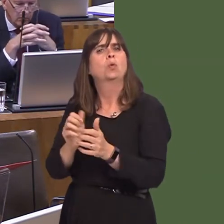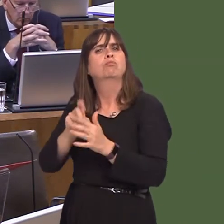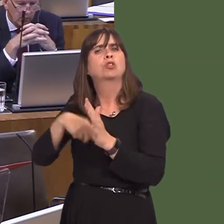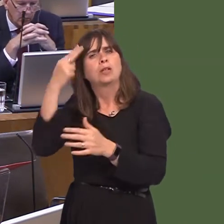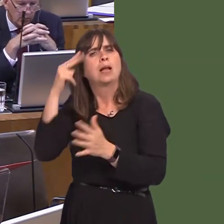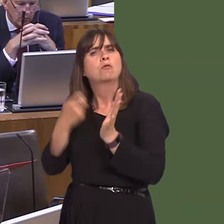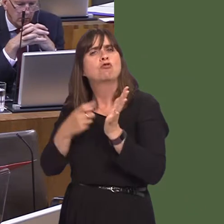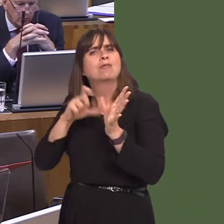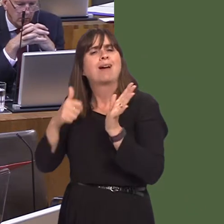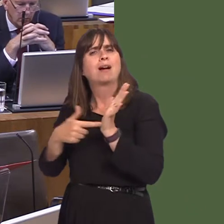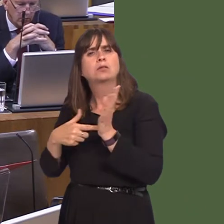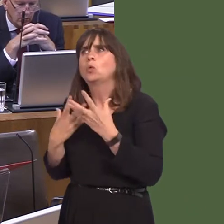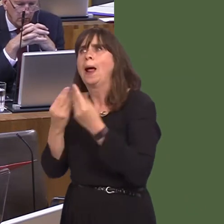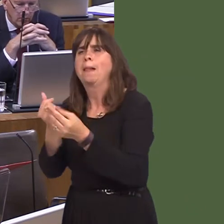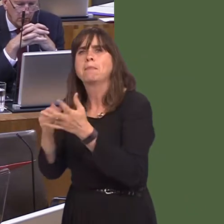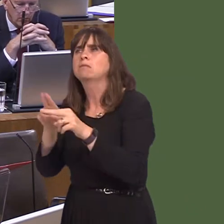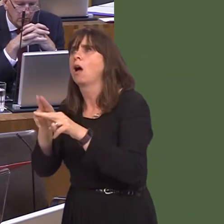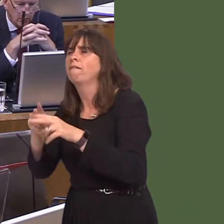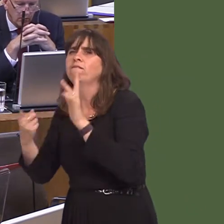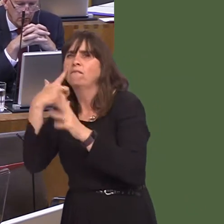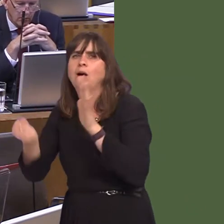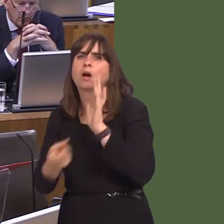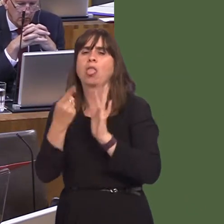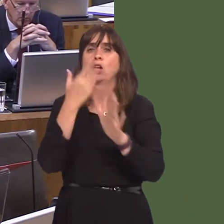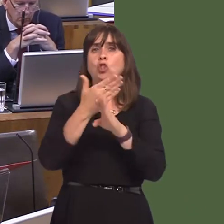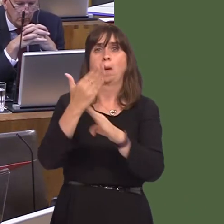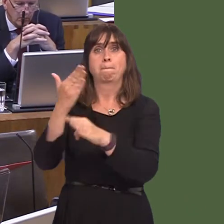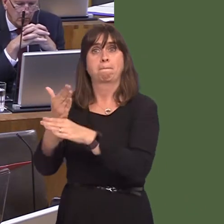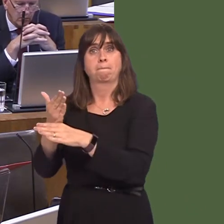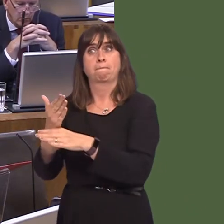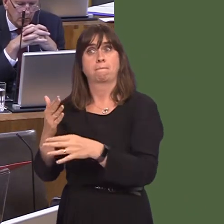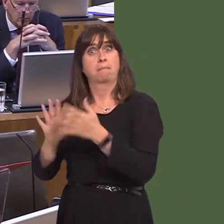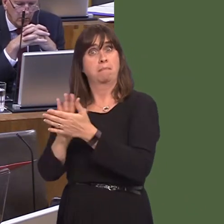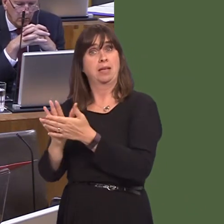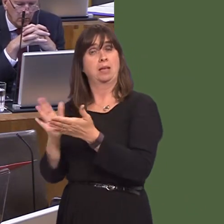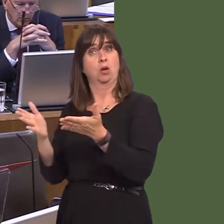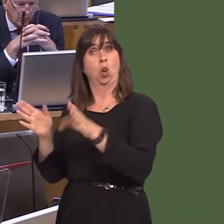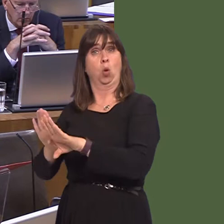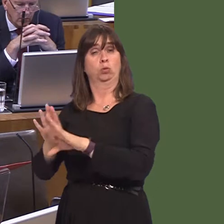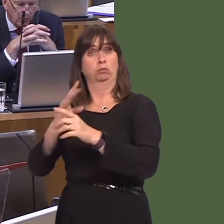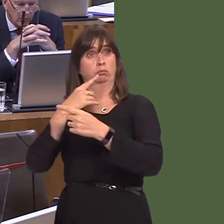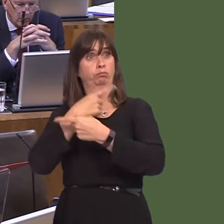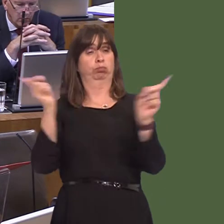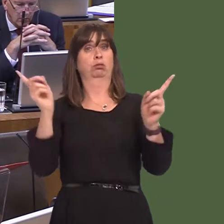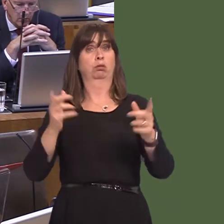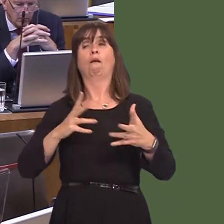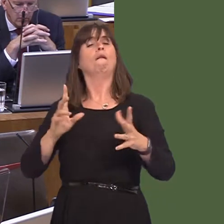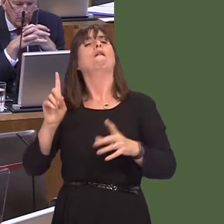to help them to identify alternative sources of employment. It isn't always the case that, where closures are announced, or proposedóbecause it is out to consultation at the momentóthat